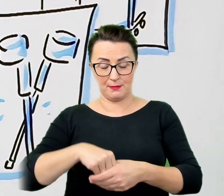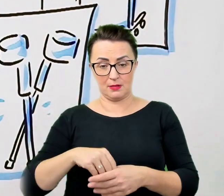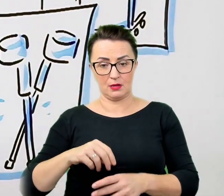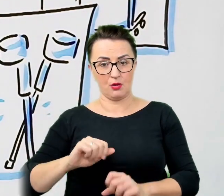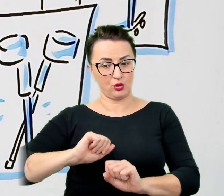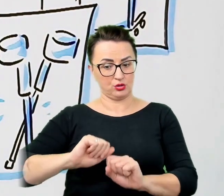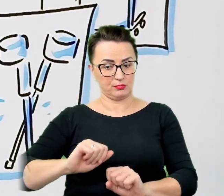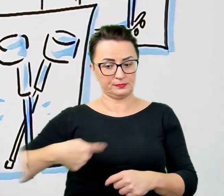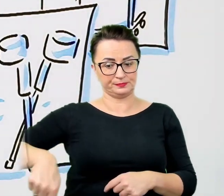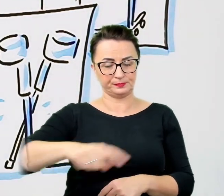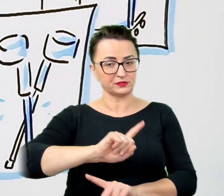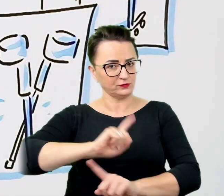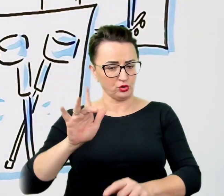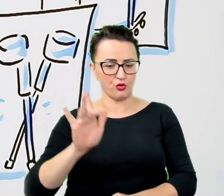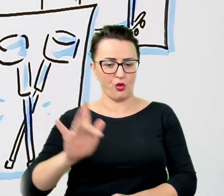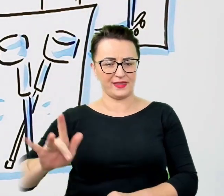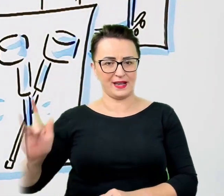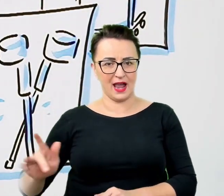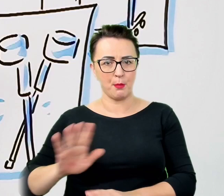Chodzi nie tylko o to by nie uszkodzić przedmiotu,